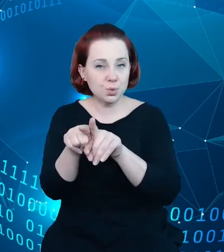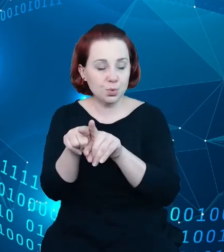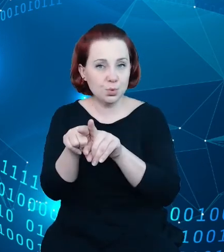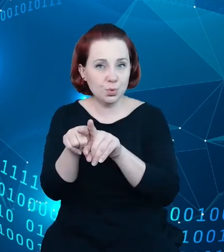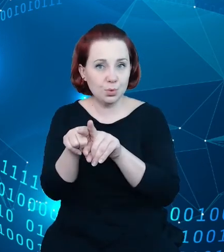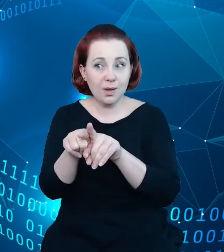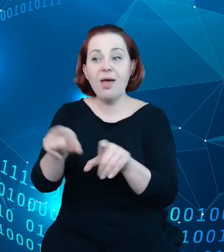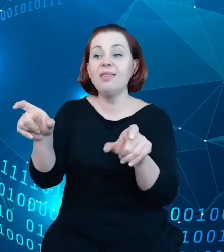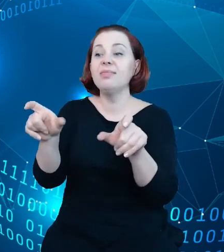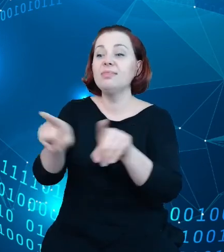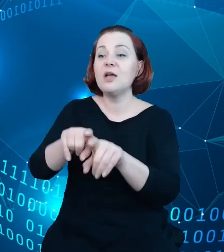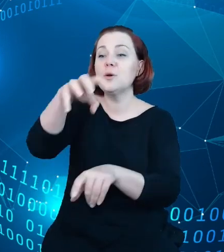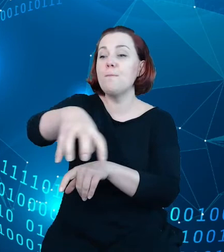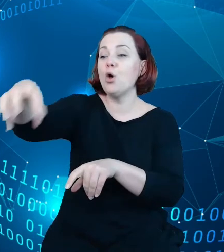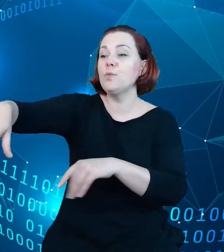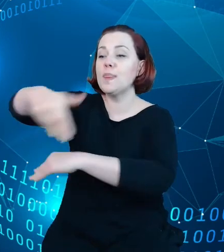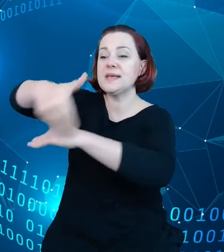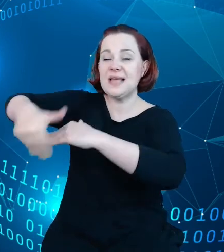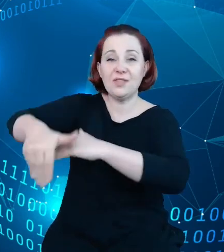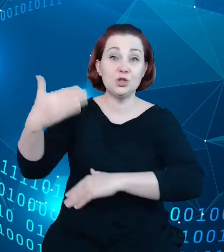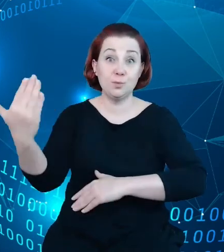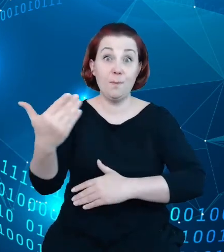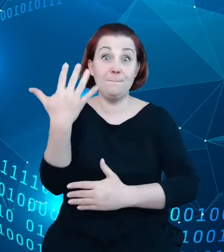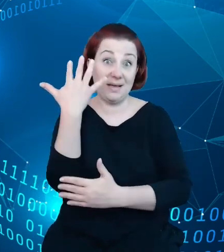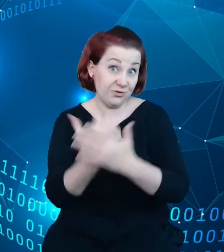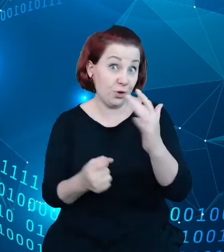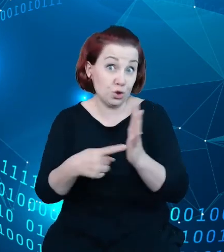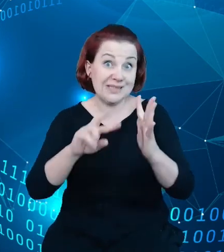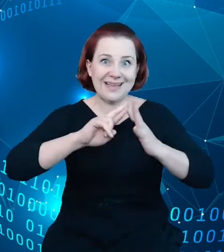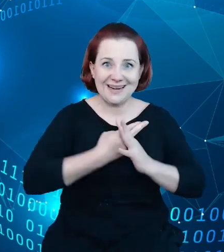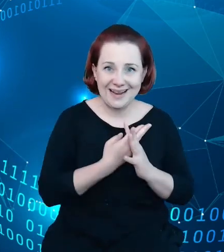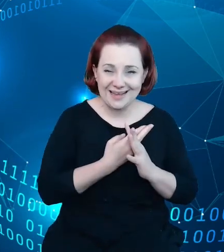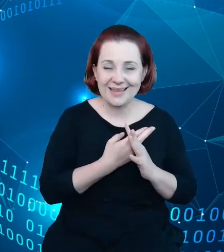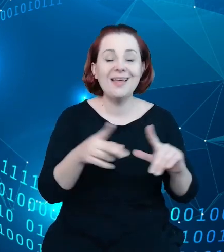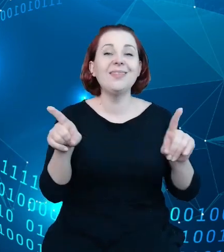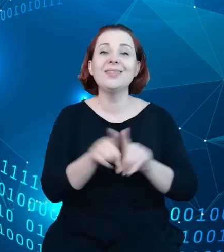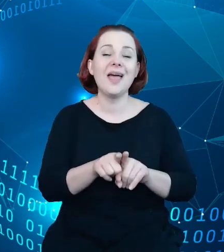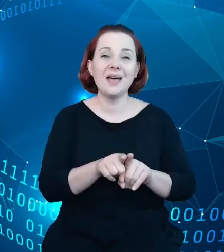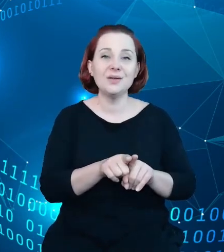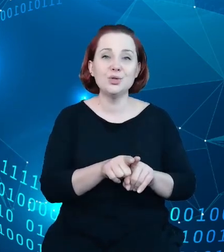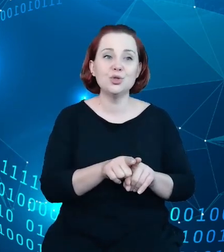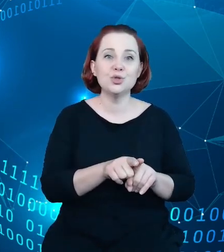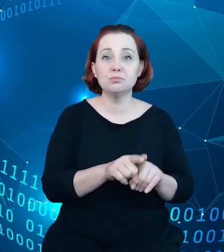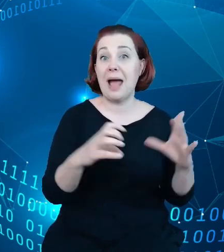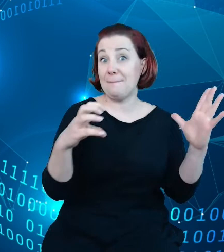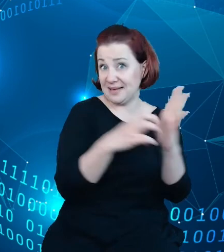podmioty publiczne, które będą wykorzystywać ten rejestr oraz przez aplikacje komercyjne